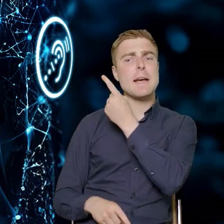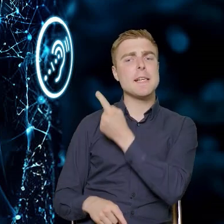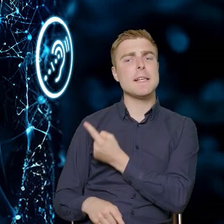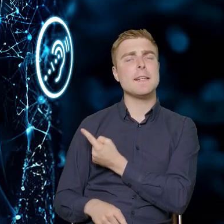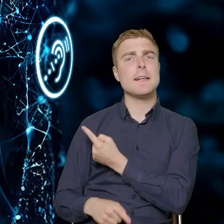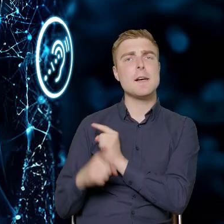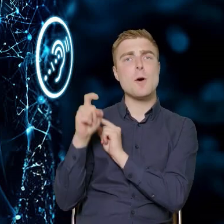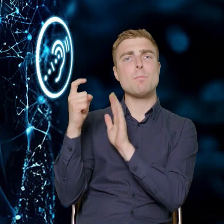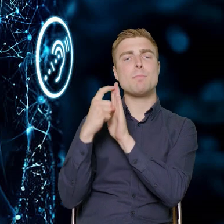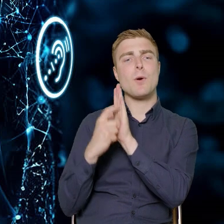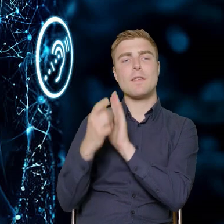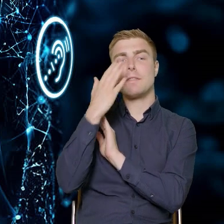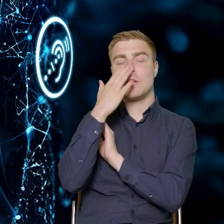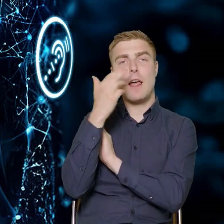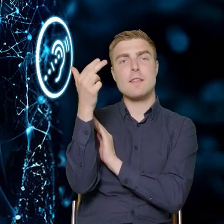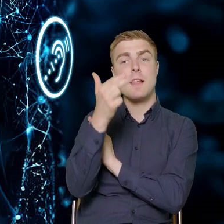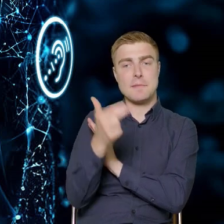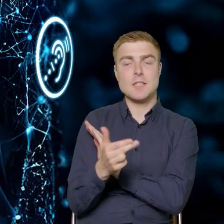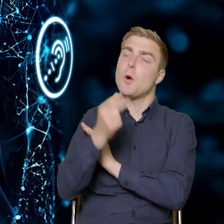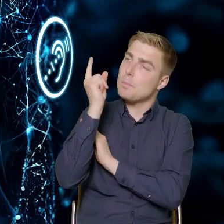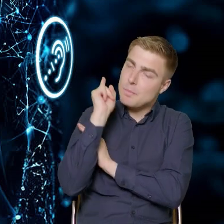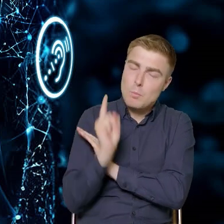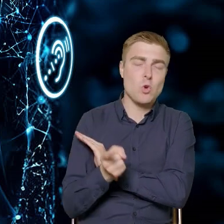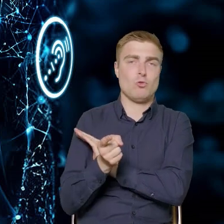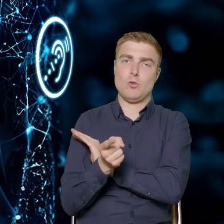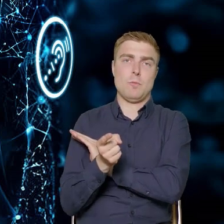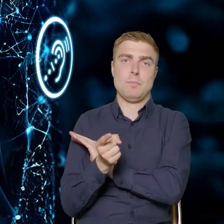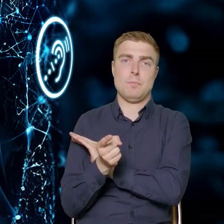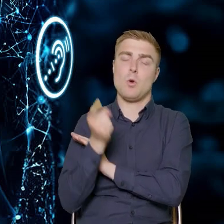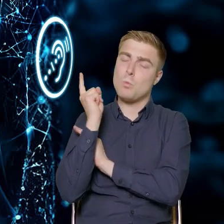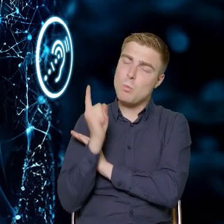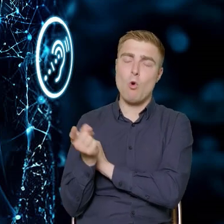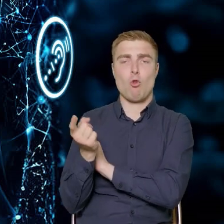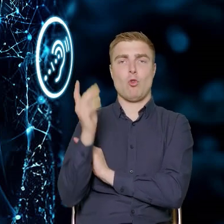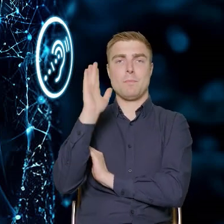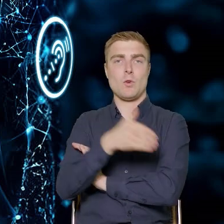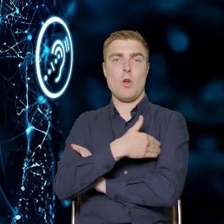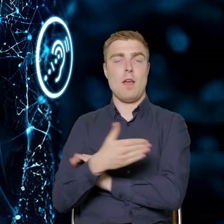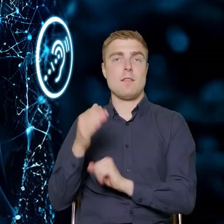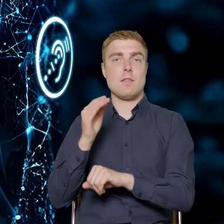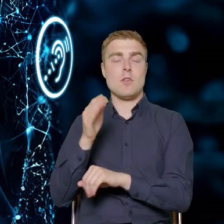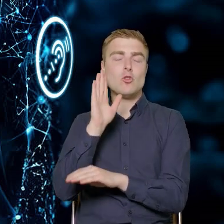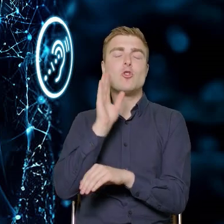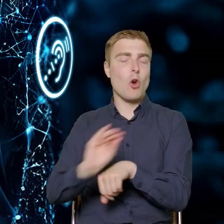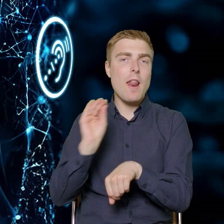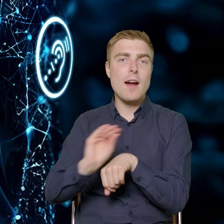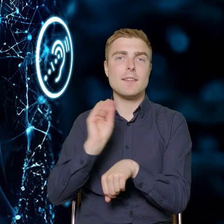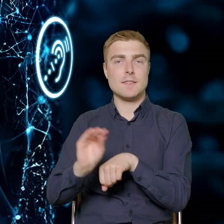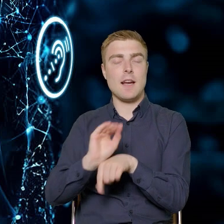jakie zakresy tematyczne muszą się znaleźć w zakresie zarówno działań szkoleniowych, jak i działań doradczych.